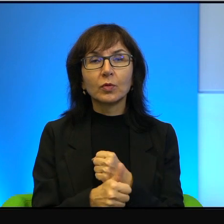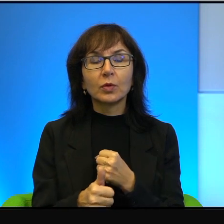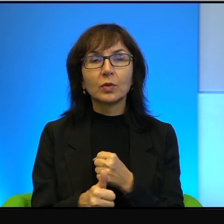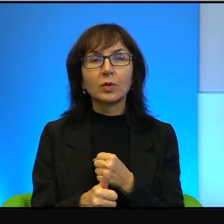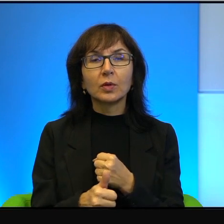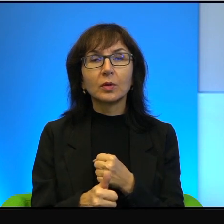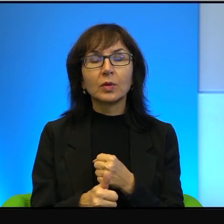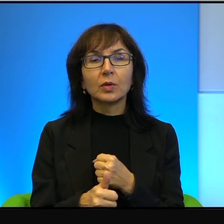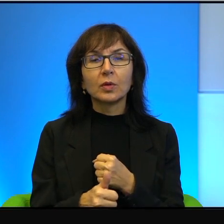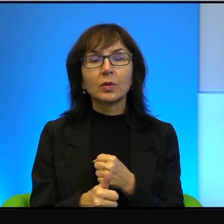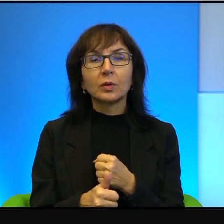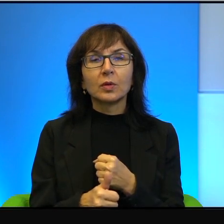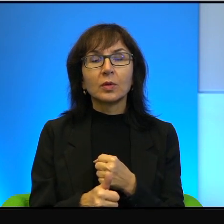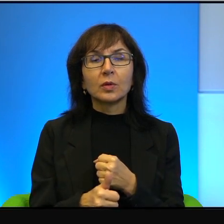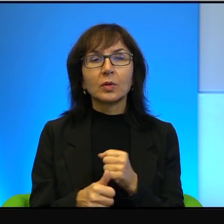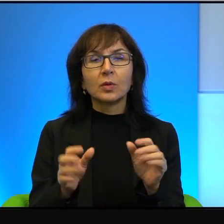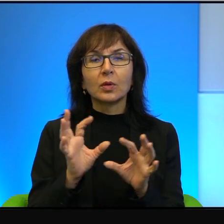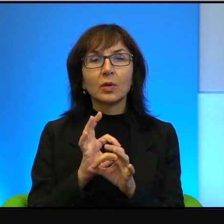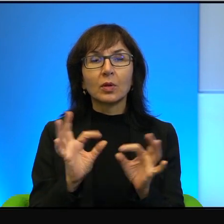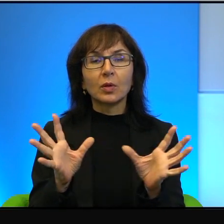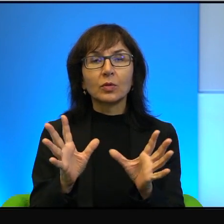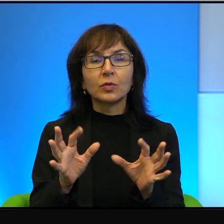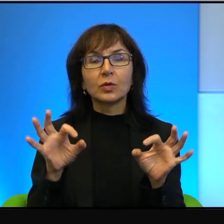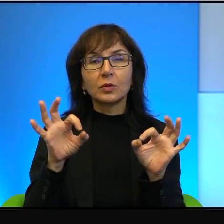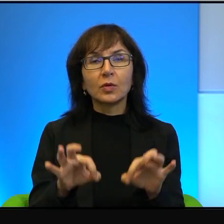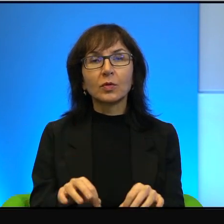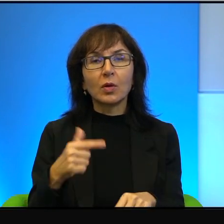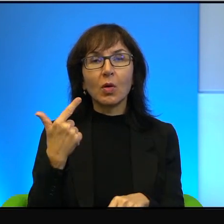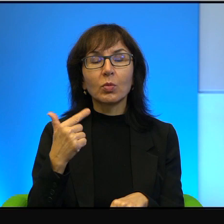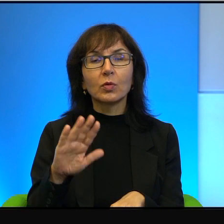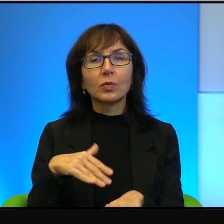Oczywiście zawiniony przez obie strony